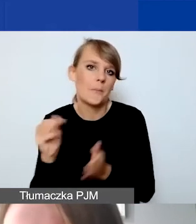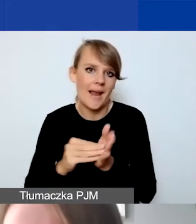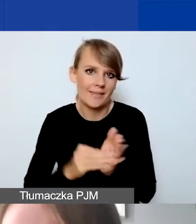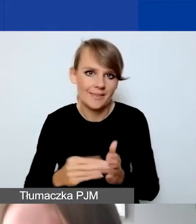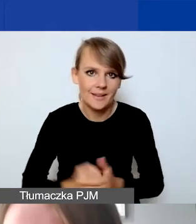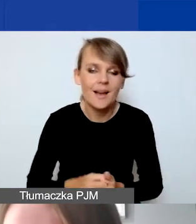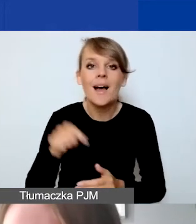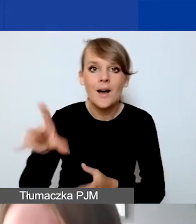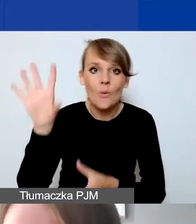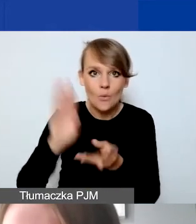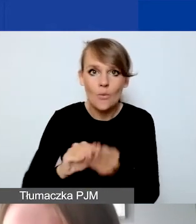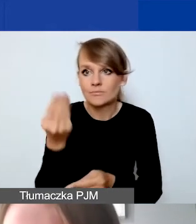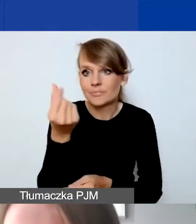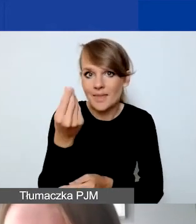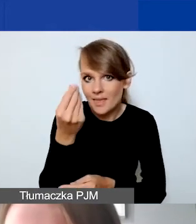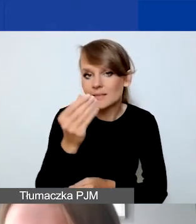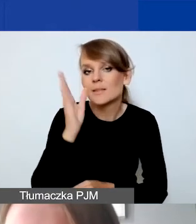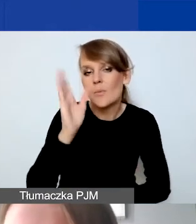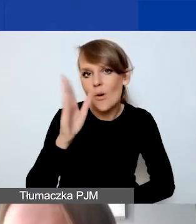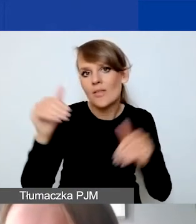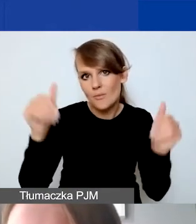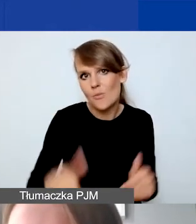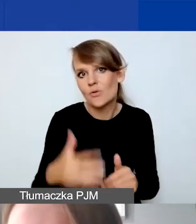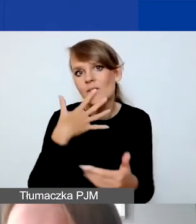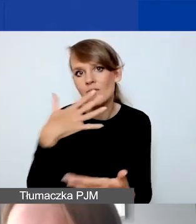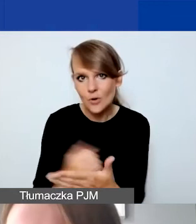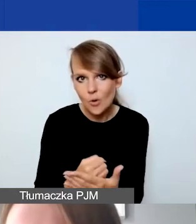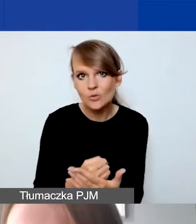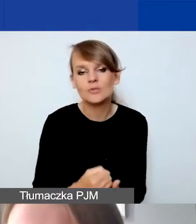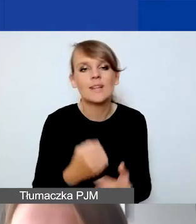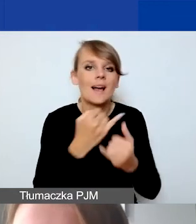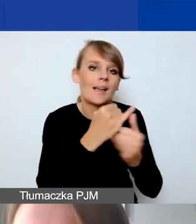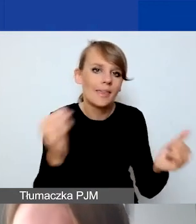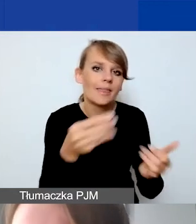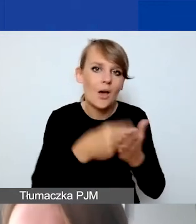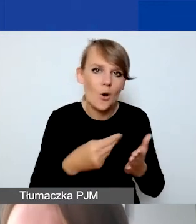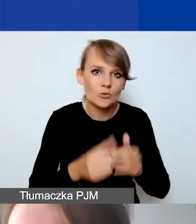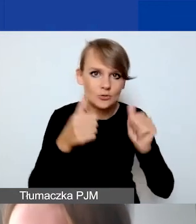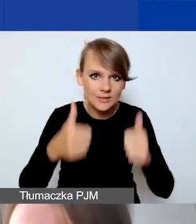którą mamy potem do dyspozycji na inne koszty stałe. Rozliczamy się dalej,